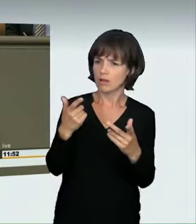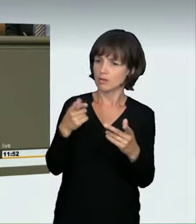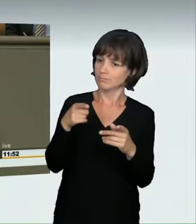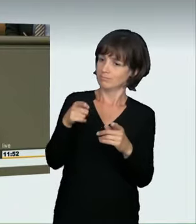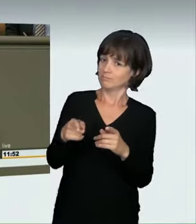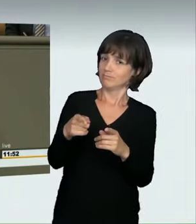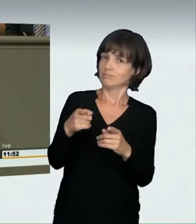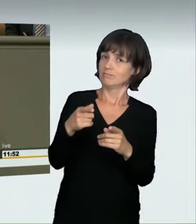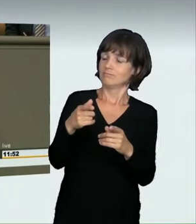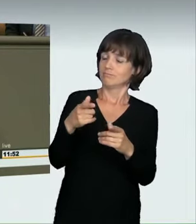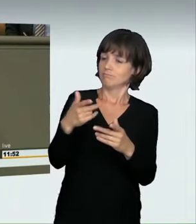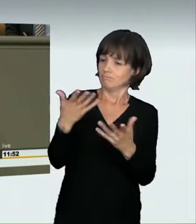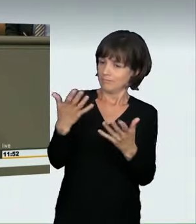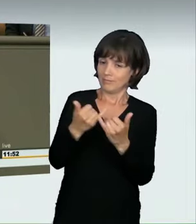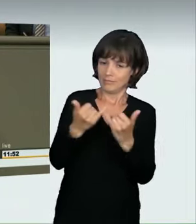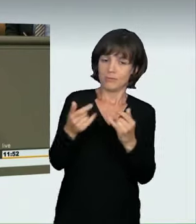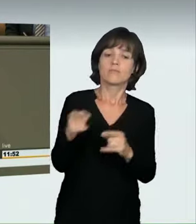gar nicht beweisen können. Deshalb haben wir Grüne eben